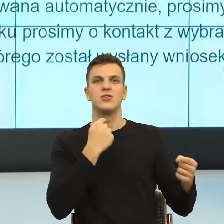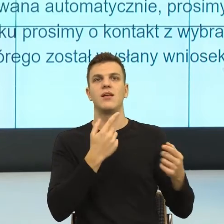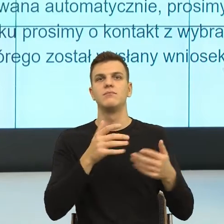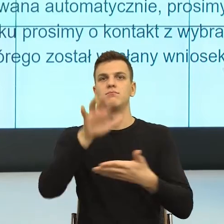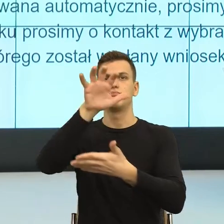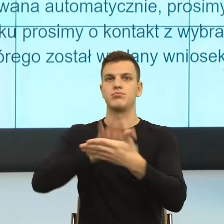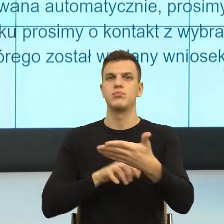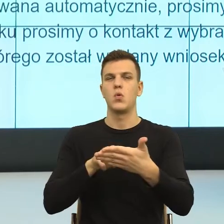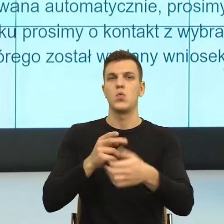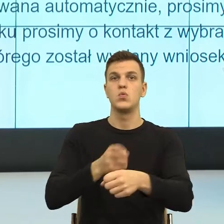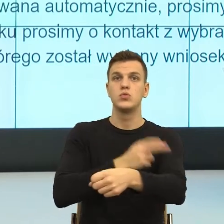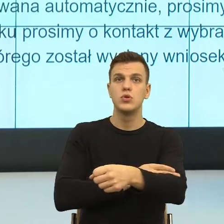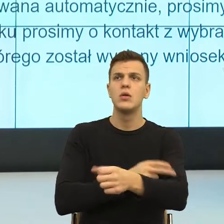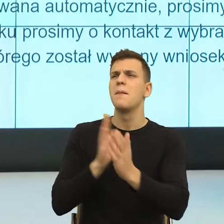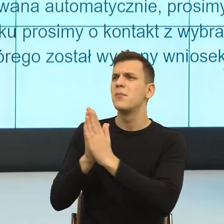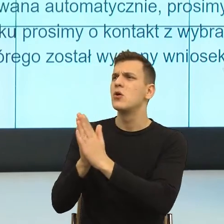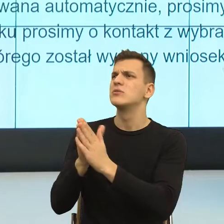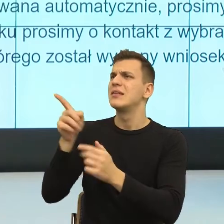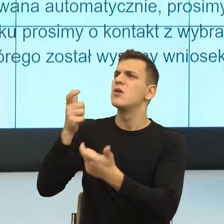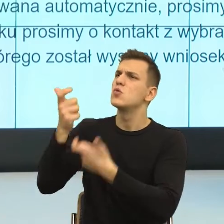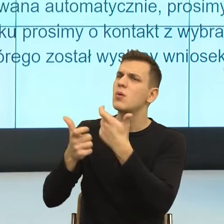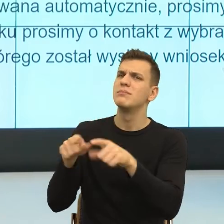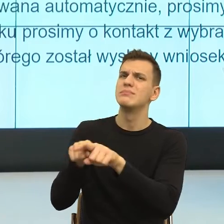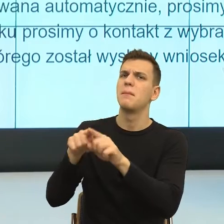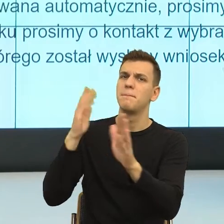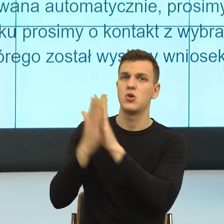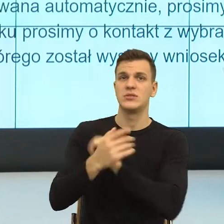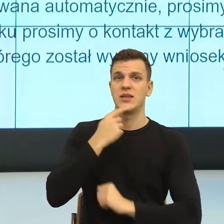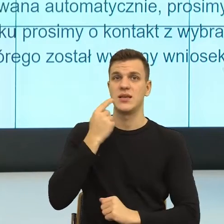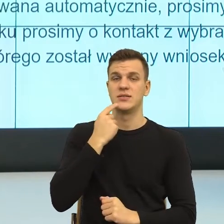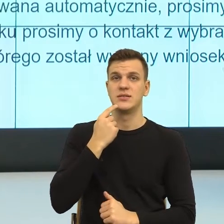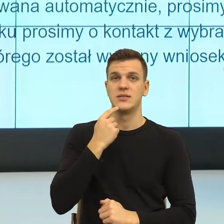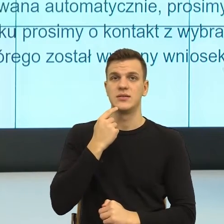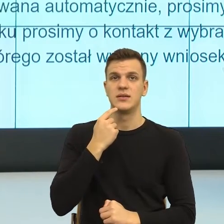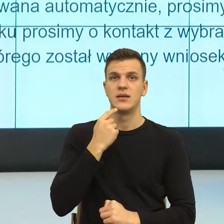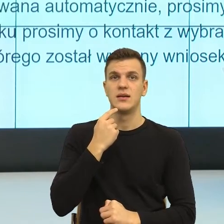No właśnie na tym, że merytoryczne rzeczy zostawiam prawnikom, natomiast najczęściej moja praca